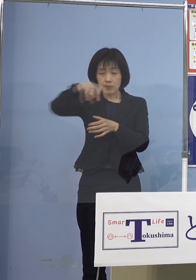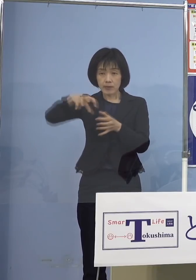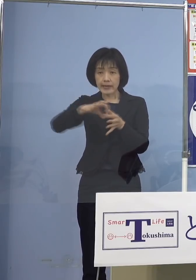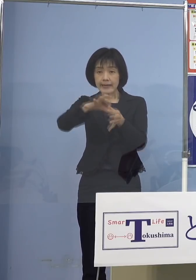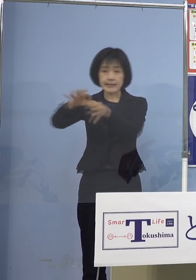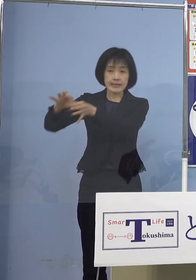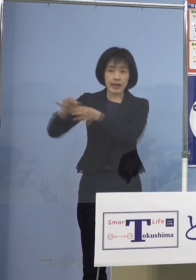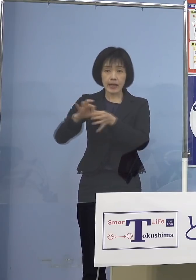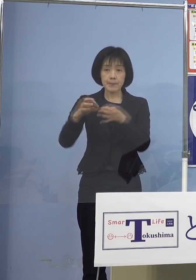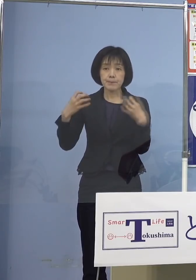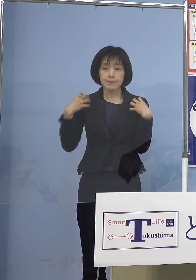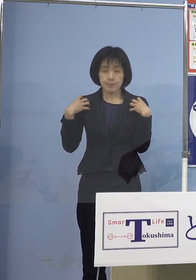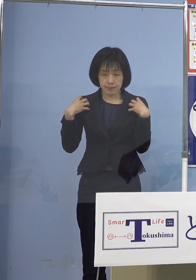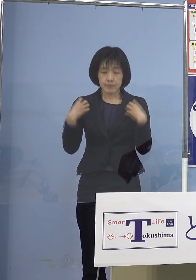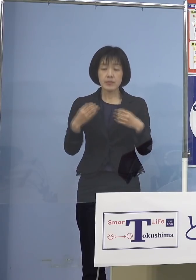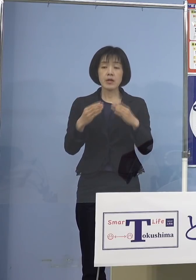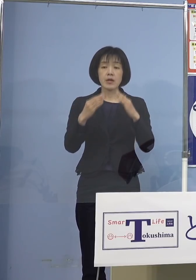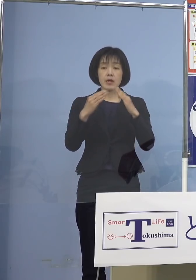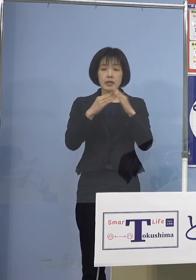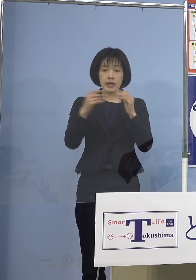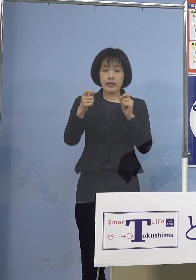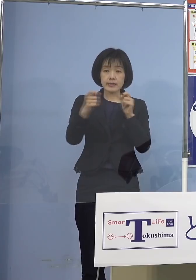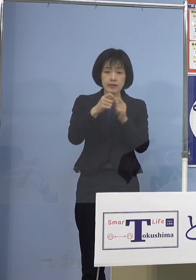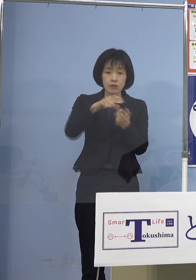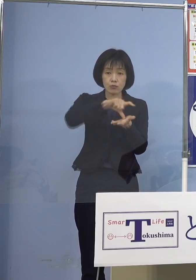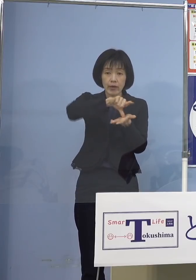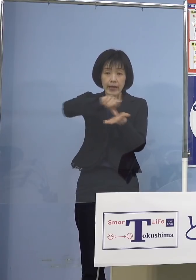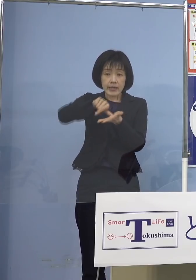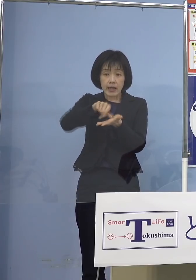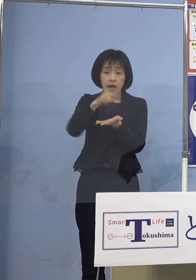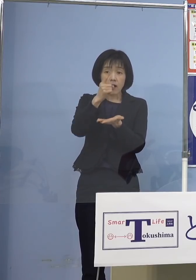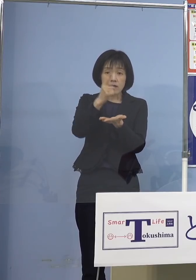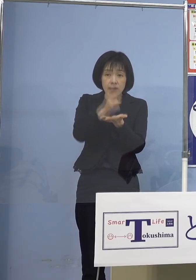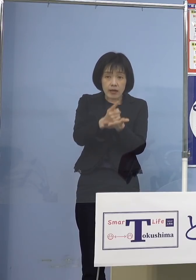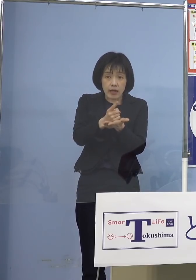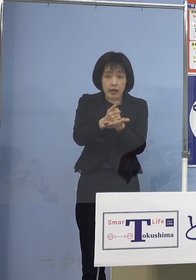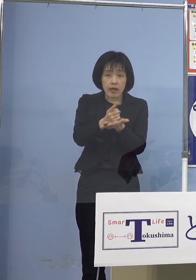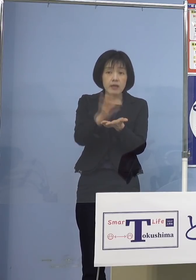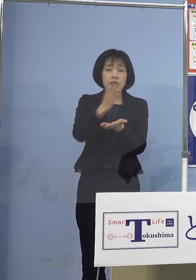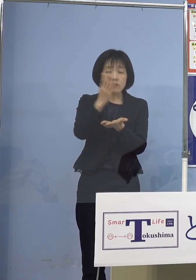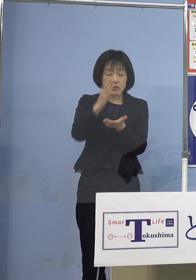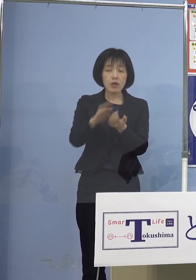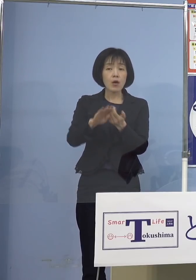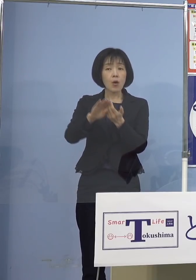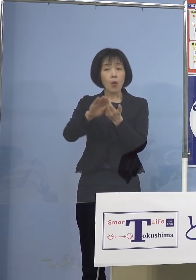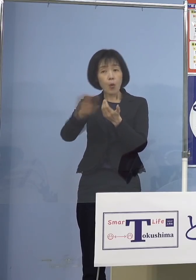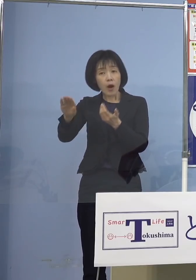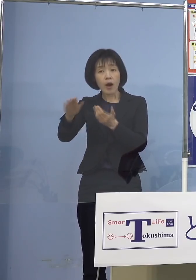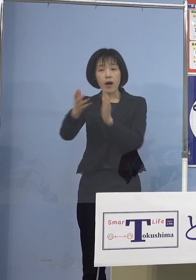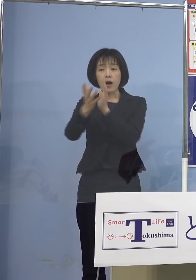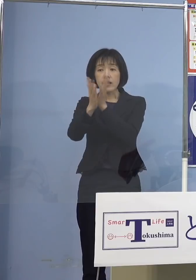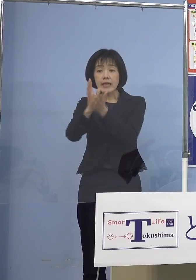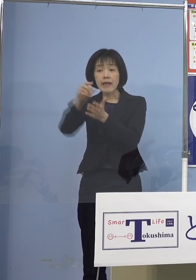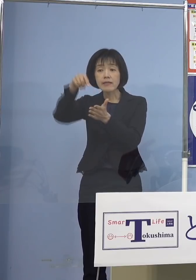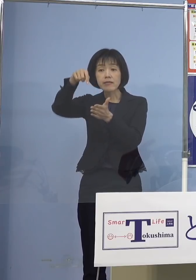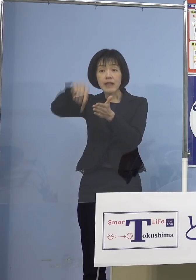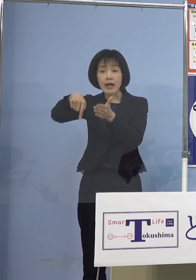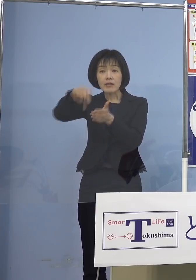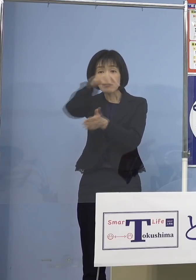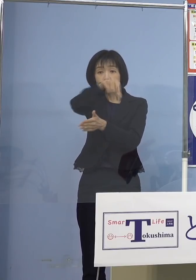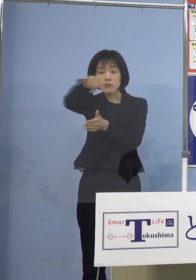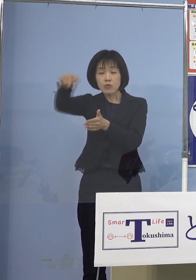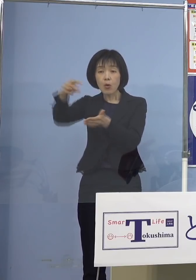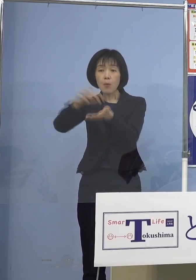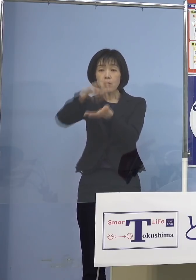お住まいの市町村のエリアにかかわらず 県内どこの医療機関でも接種できる